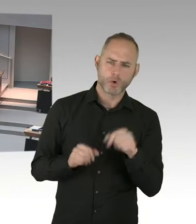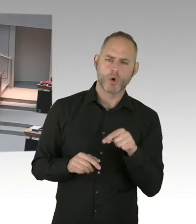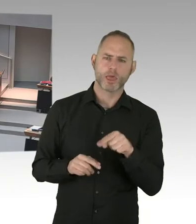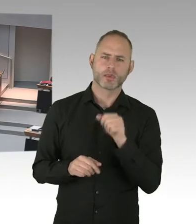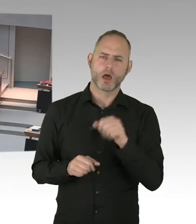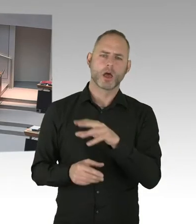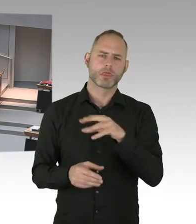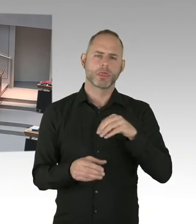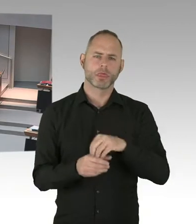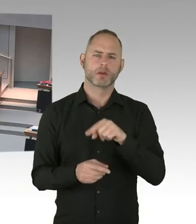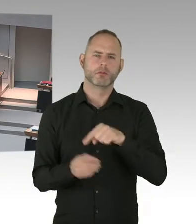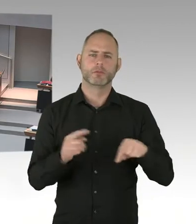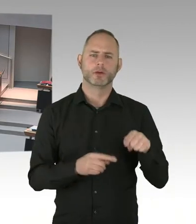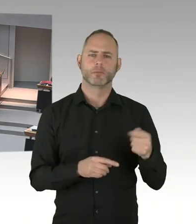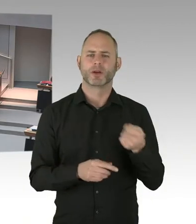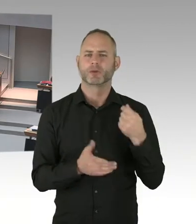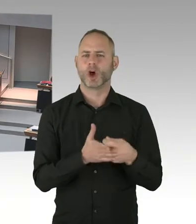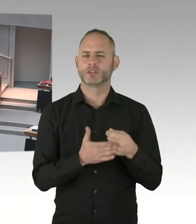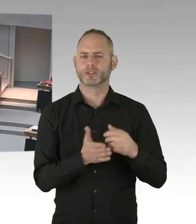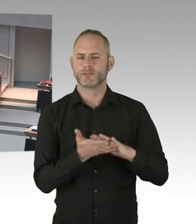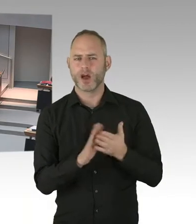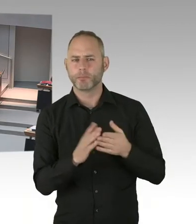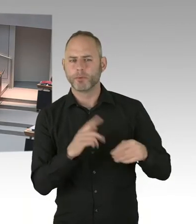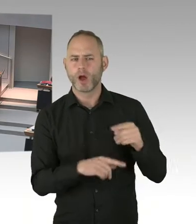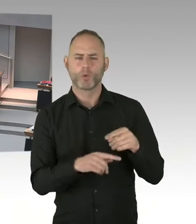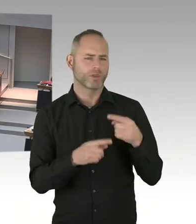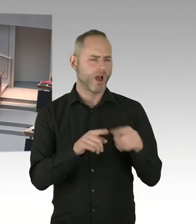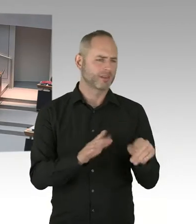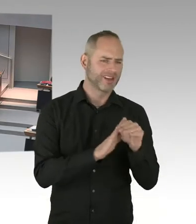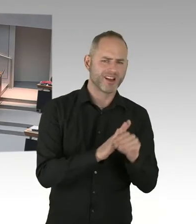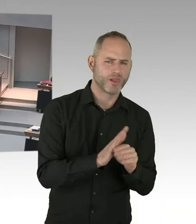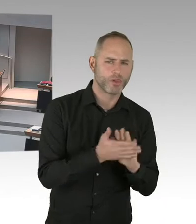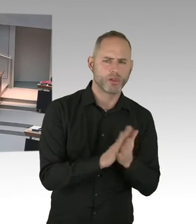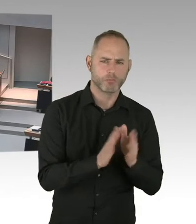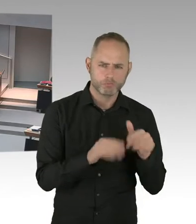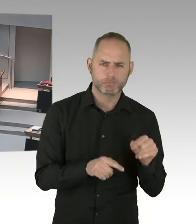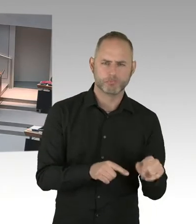auch eine Gelegenheit gibt, einen Sachverhalt klarzustellen. Und ja, das ist möglich.